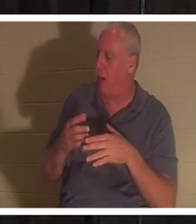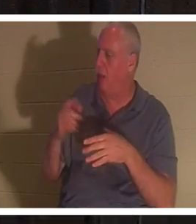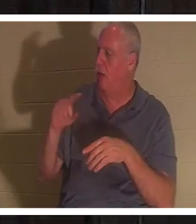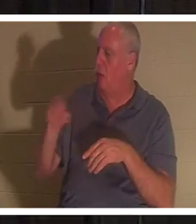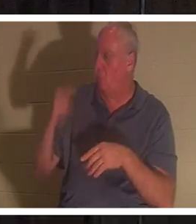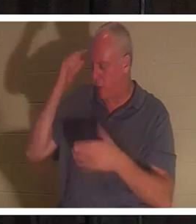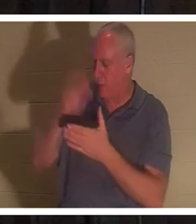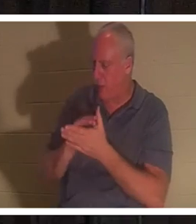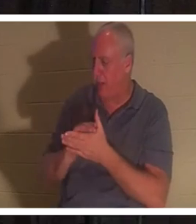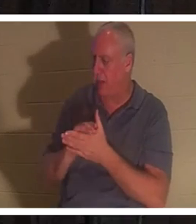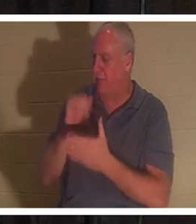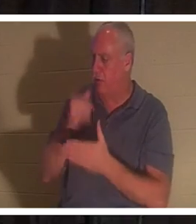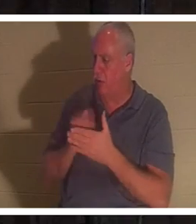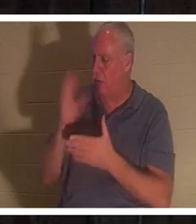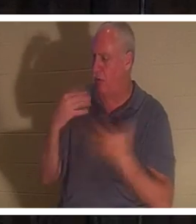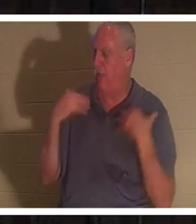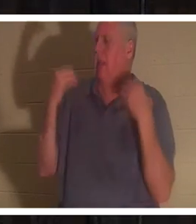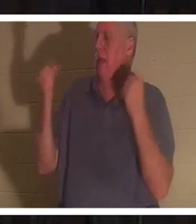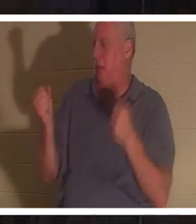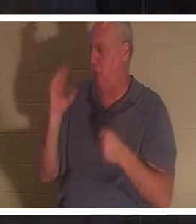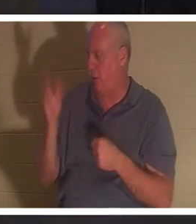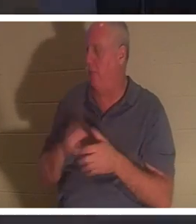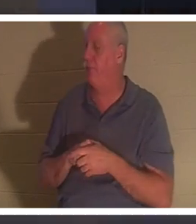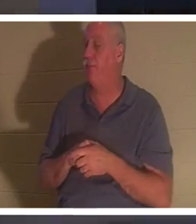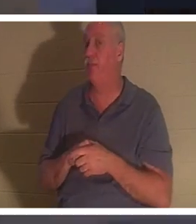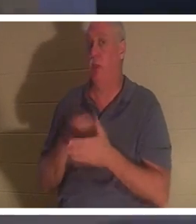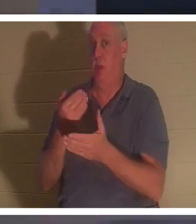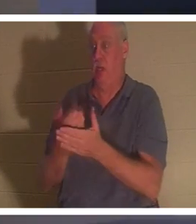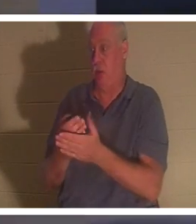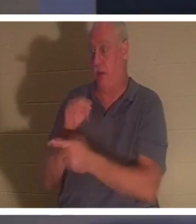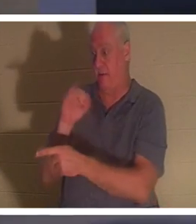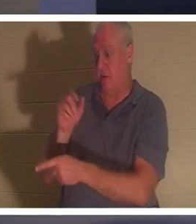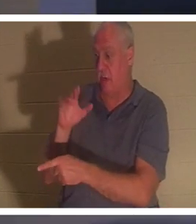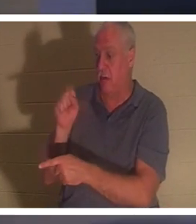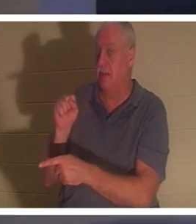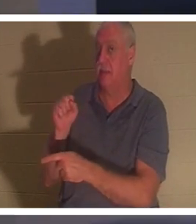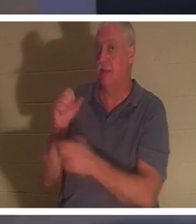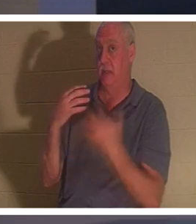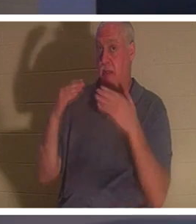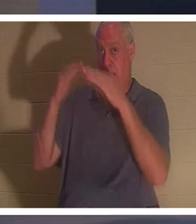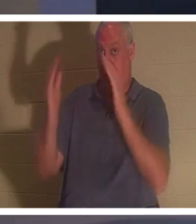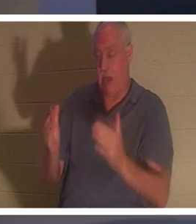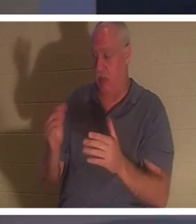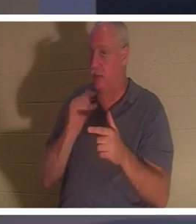geheilt.“ Als er im Haus des Jairus ankam, ließ er niemanden mit hineingehen außer